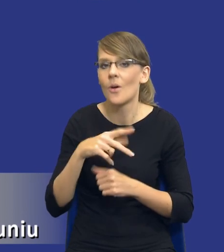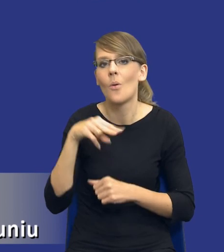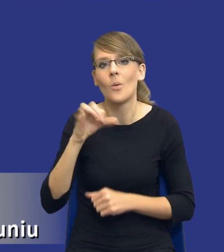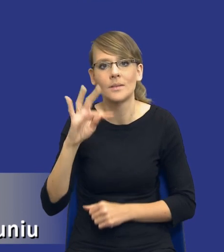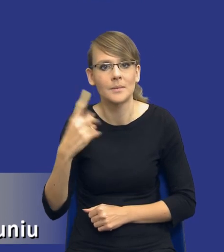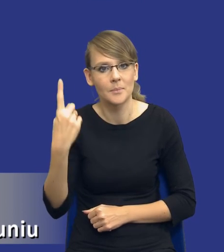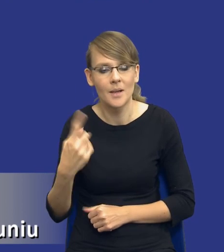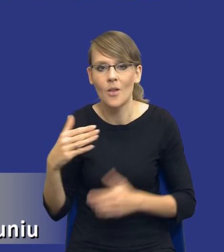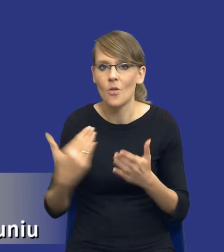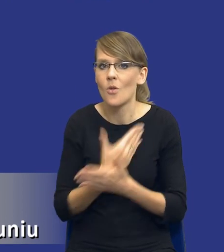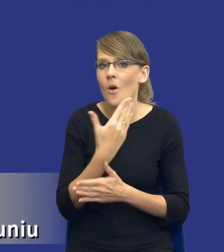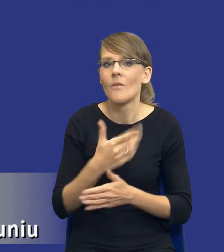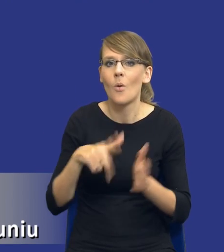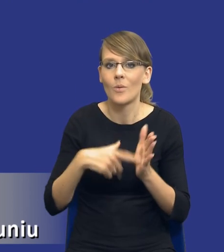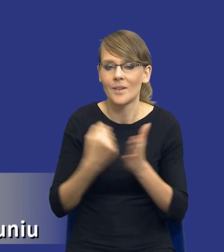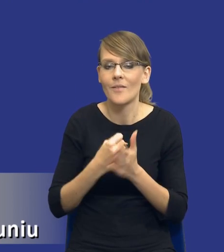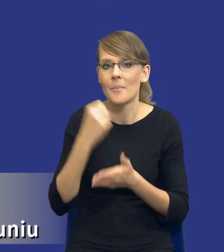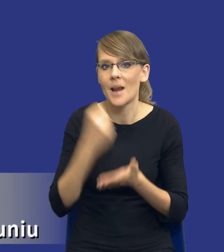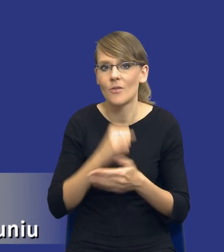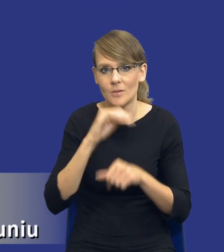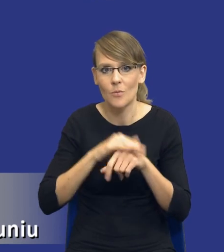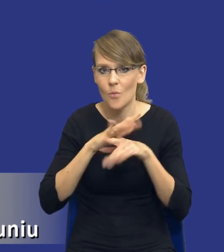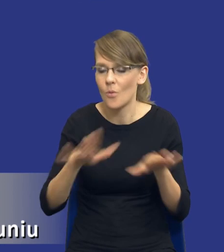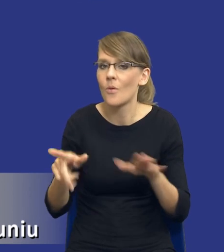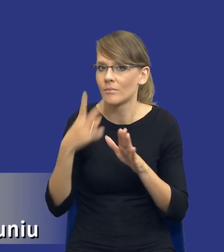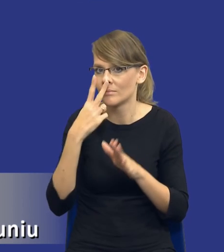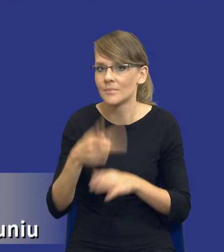z nowej ustawy prawo zamówień publicznych, który wskazuje, że zamawiający publiczny